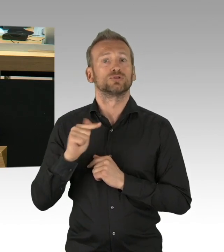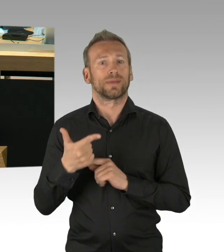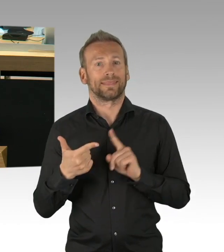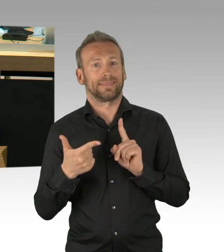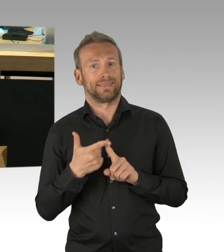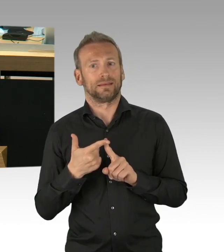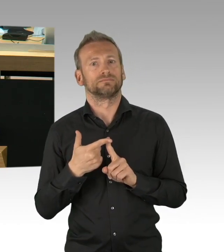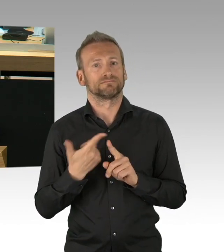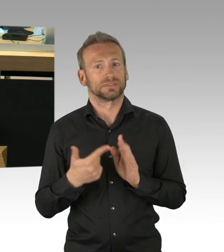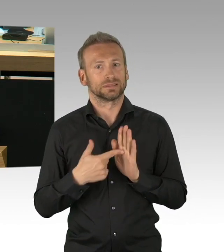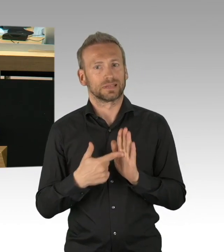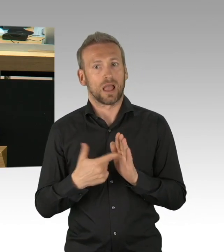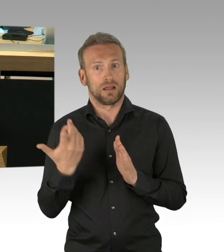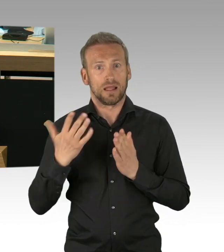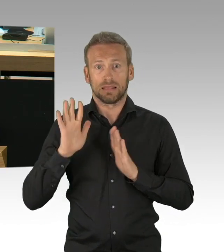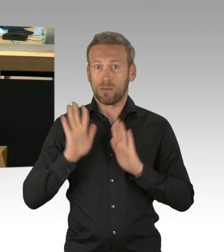wir brauchen nicht eine Kakophonie und quasi